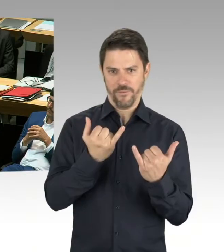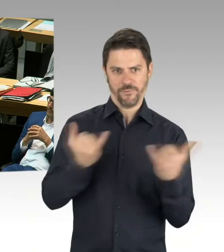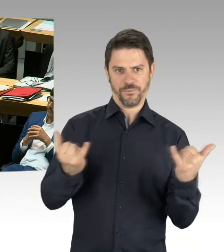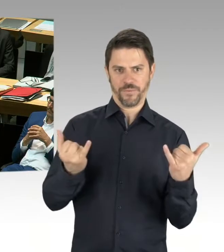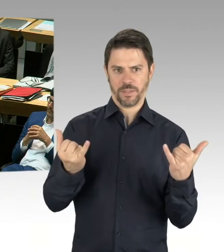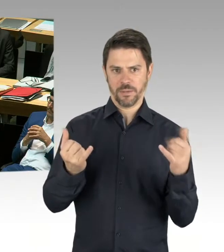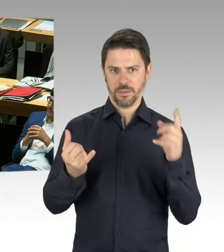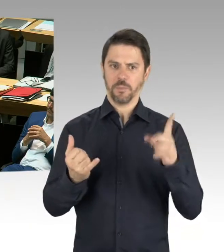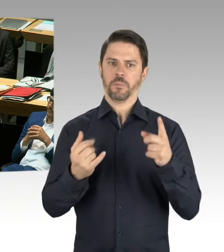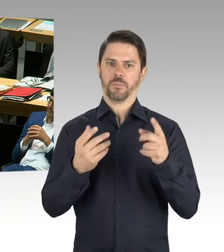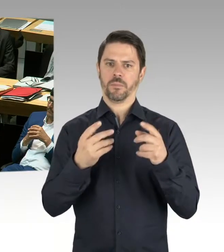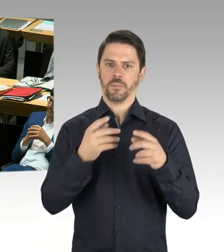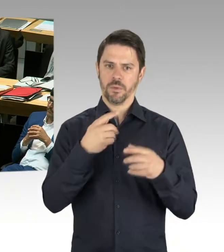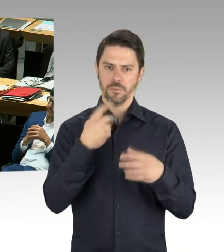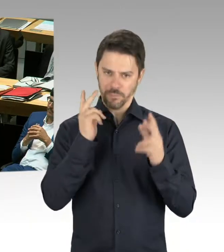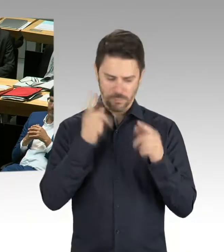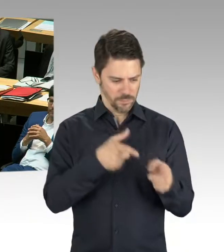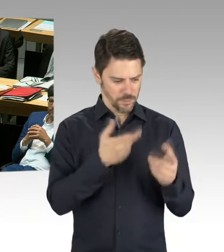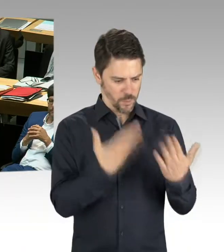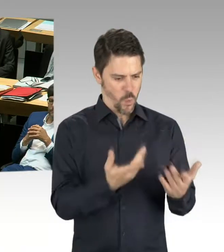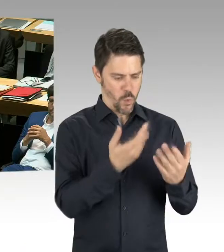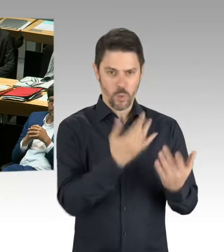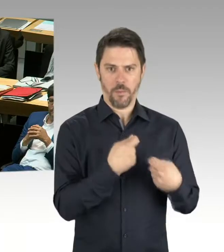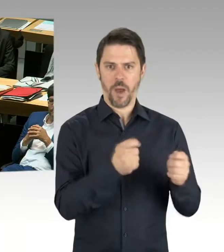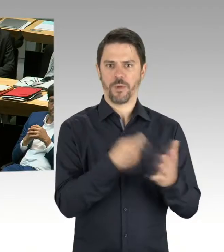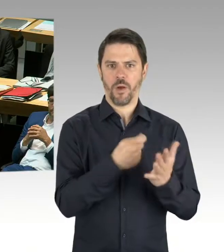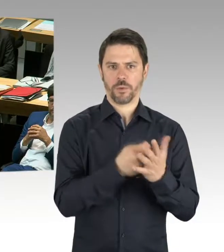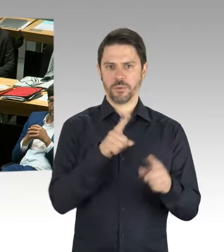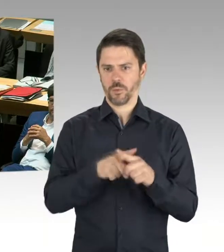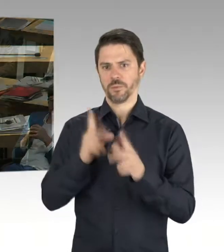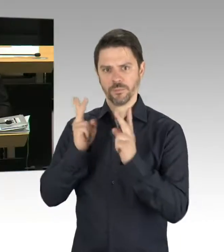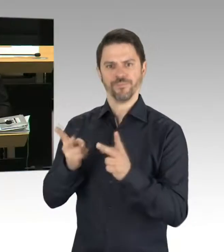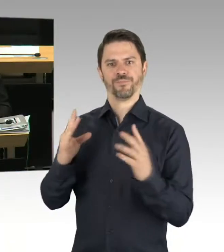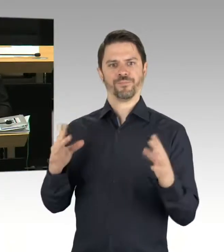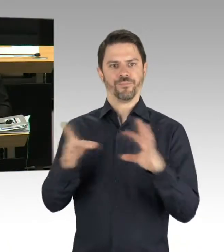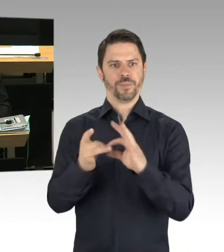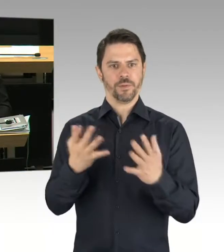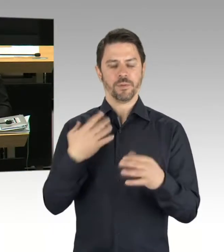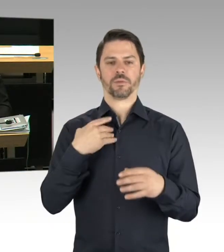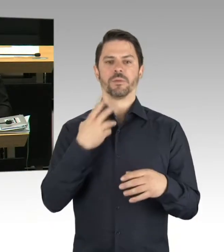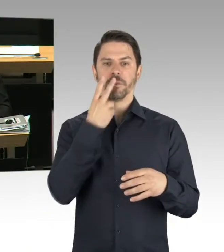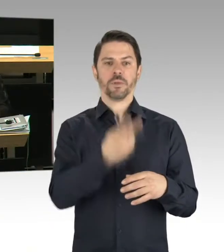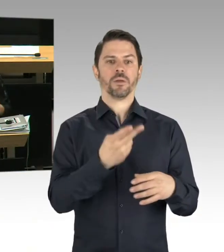wie sich der Finanzrahmen insgesamt weiterentwickelt. (Präsidium) Vielen Dank. Wir kommen zur nächsten Frage.